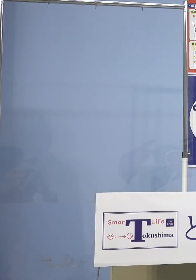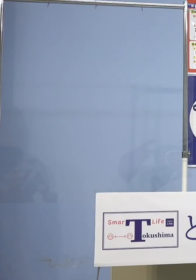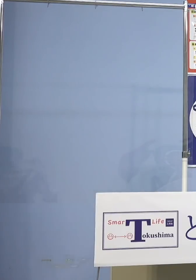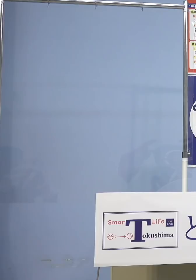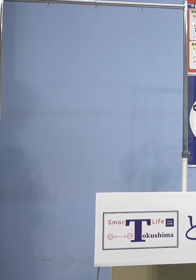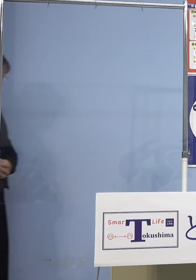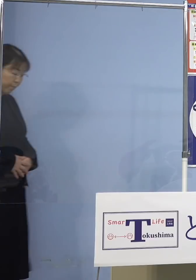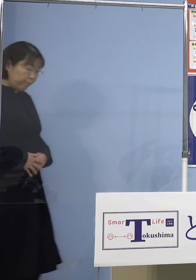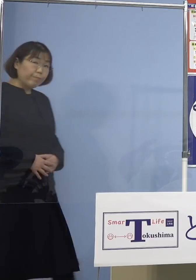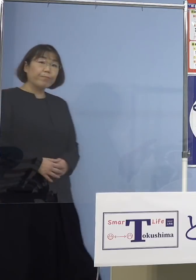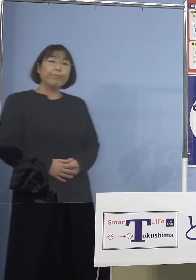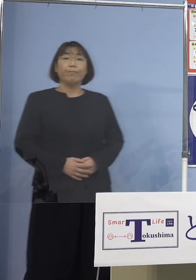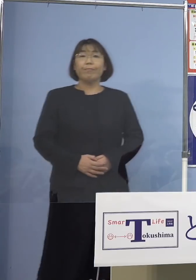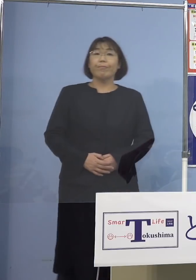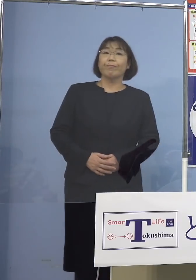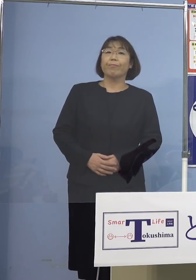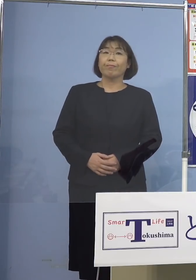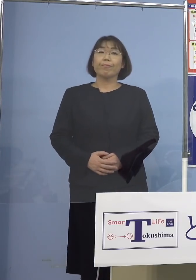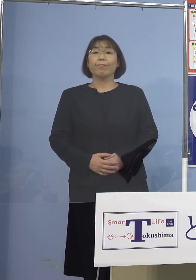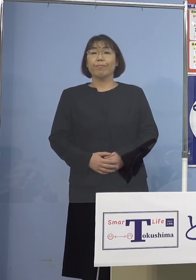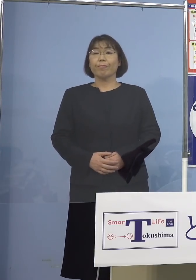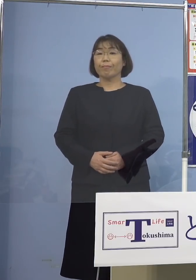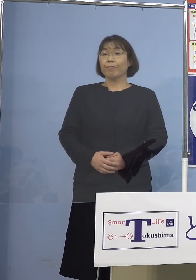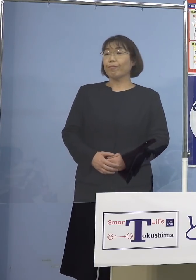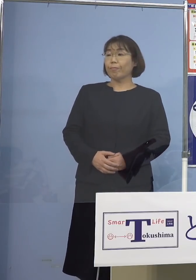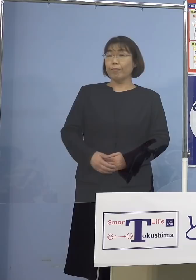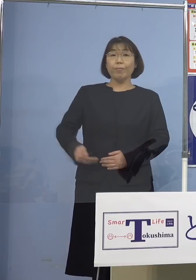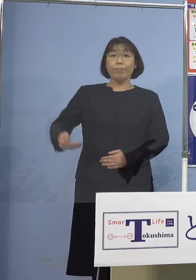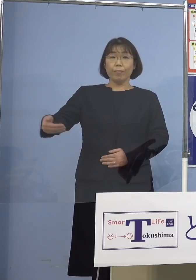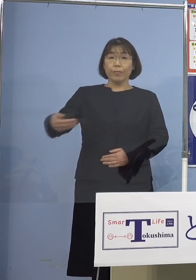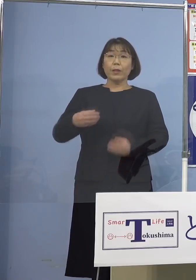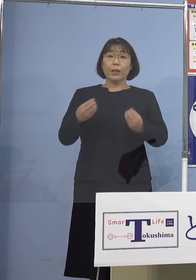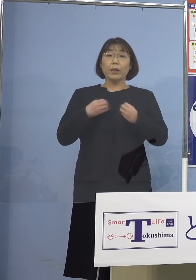質問いたします まず感染者の中で公務員の方が